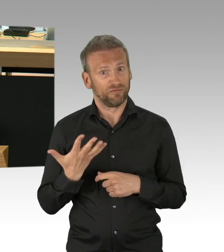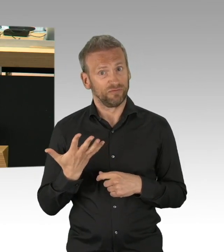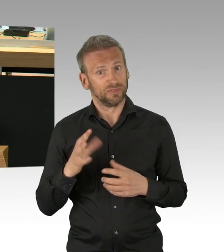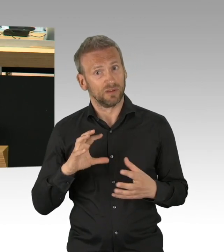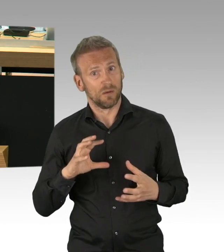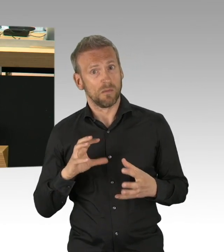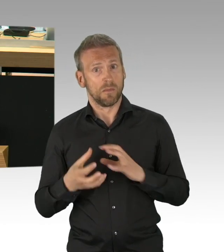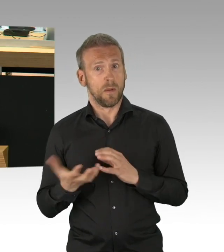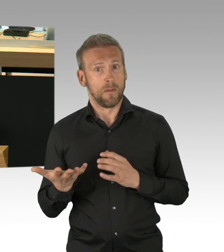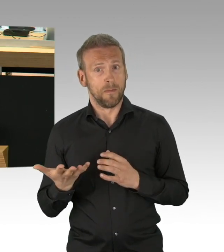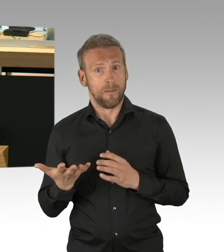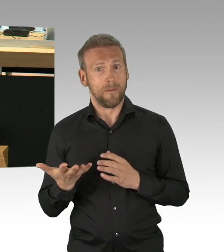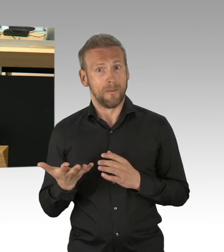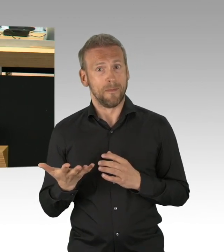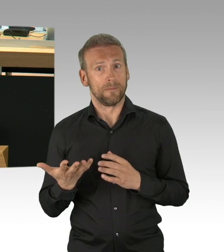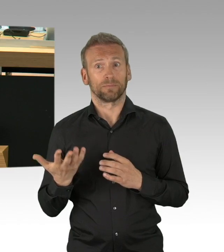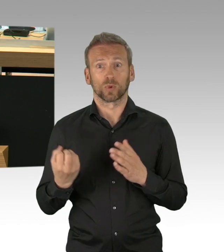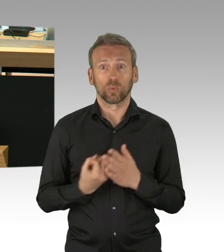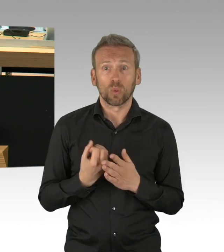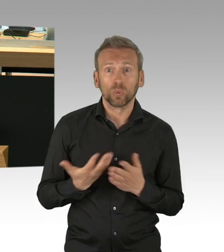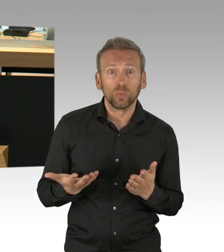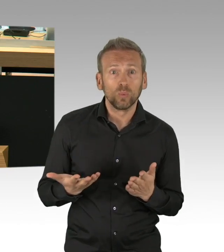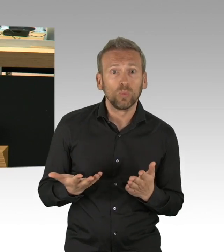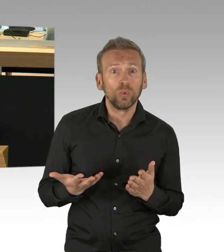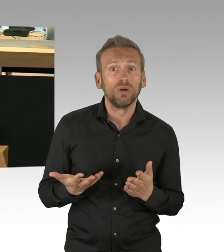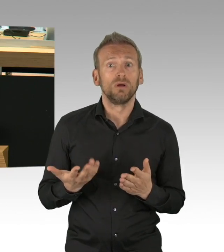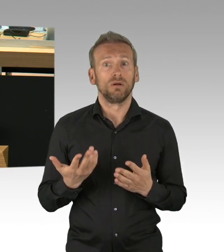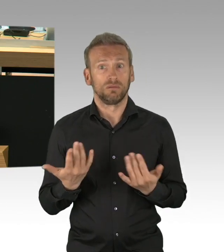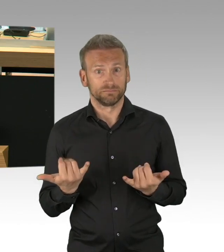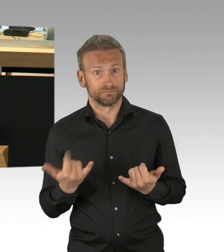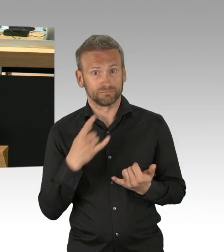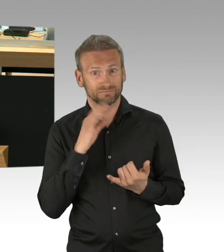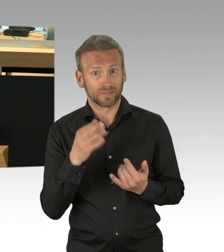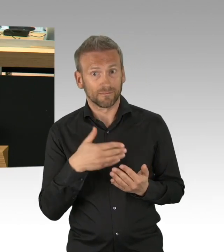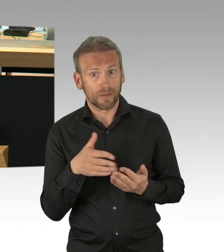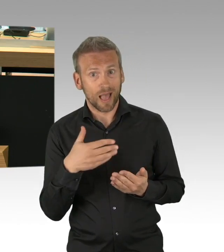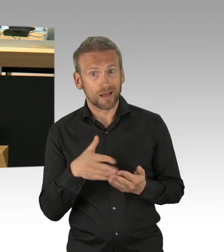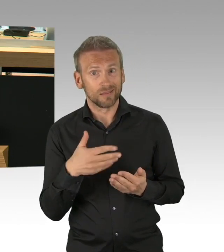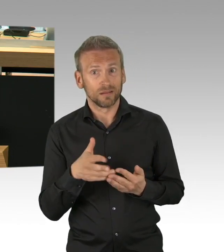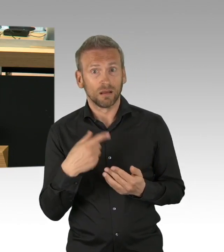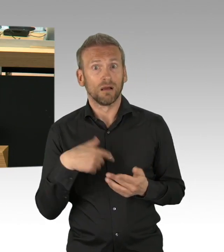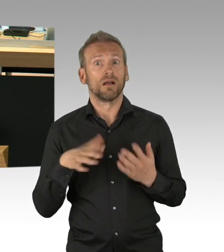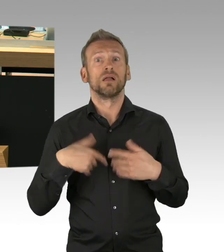Wir müssen den mündigen Bürgern vertrauen, dass sie aus eigenem Interesse das tun, was erforderlich ist und gesundheitliche